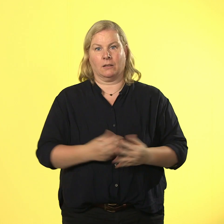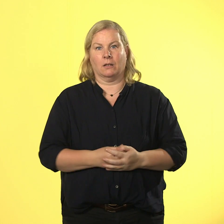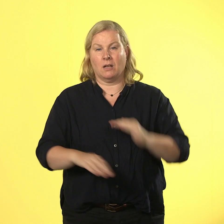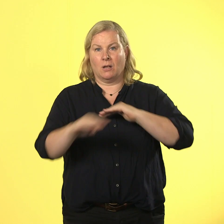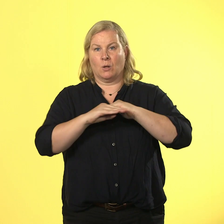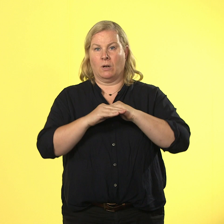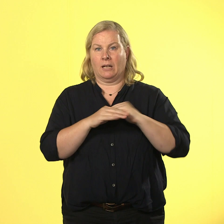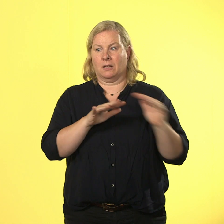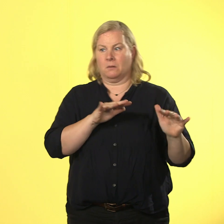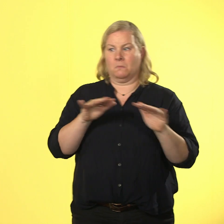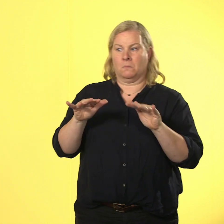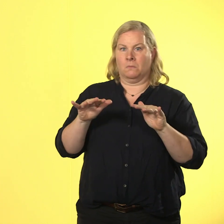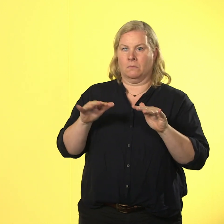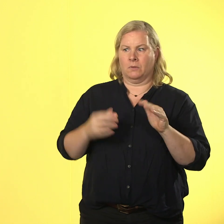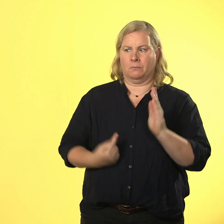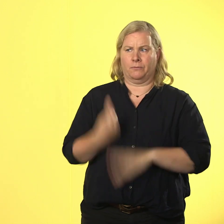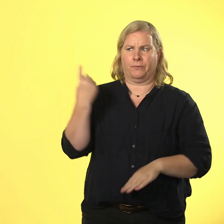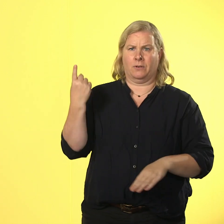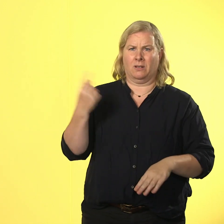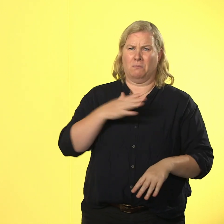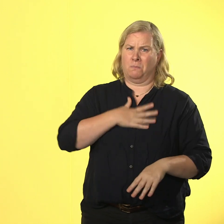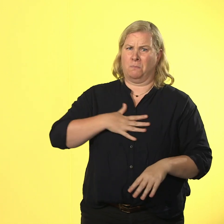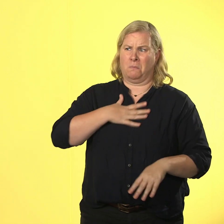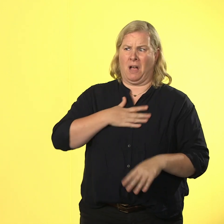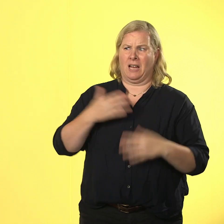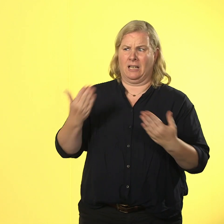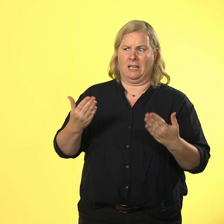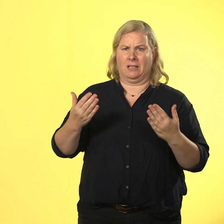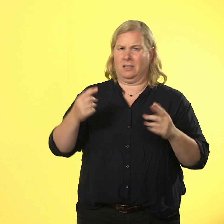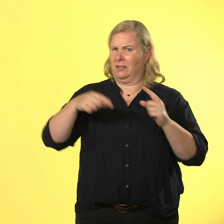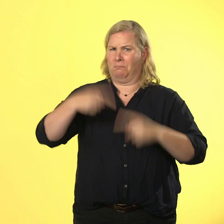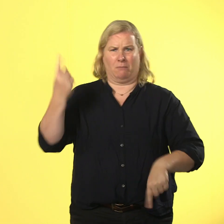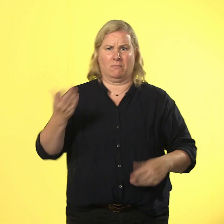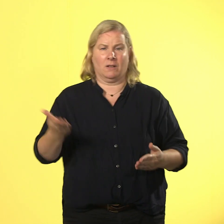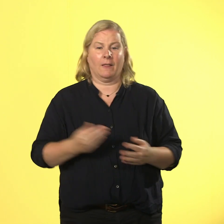das war echt ein peinlicher auftritt. zu allem übel gibt es ein mitarbeitergespräch